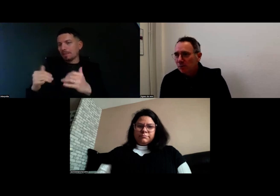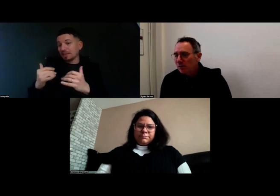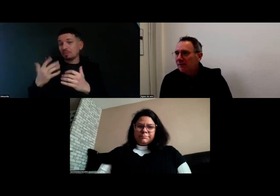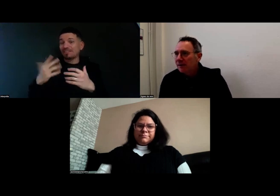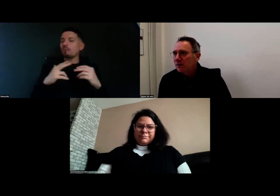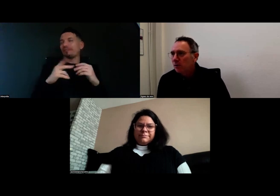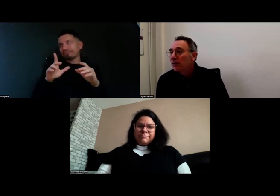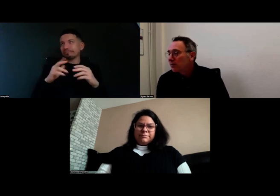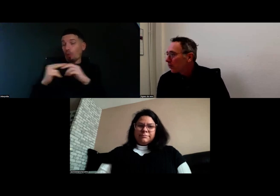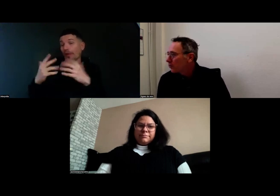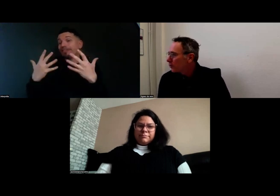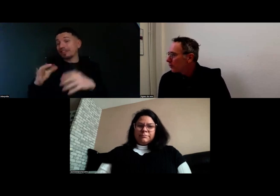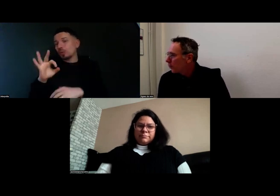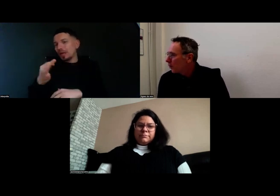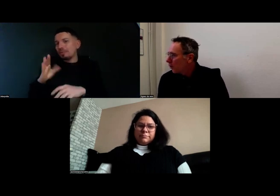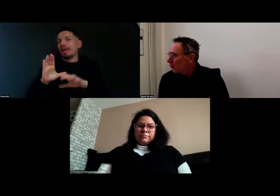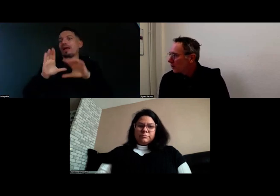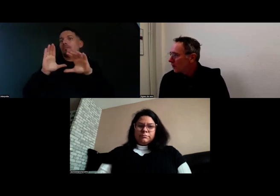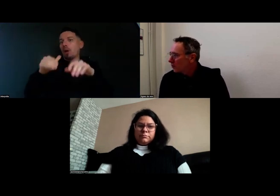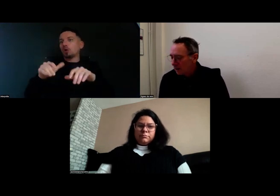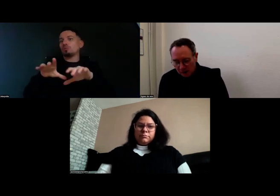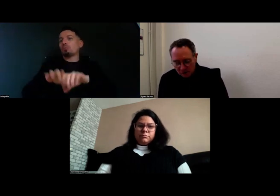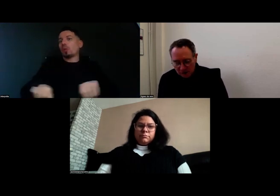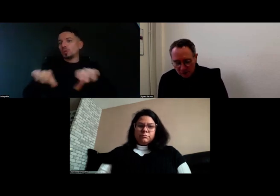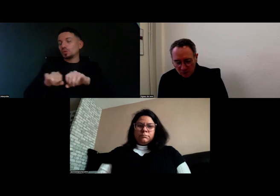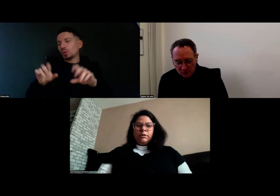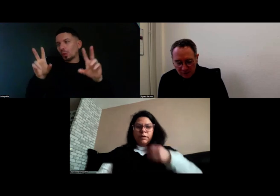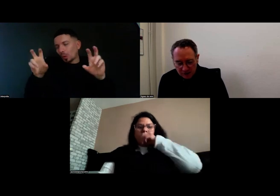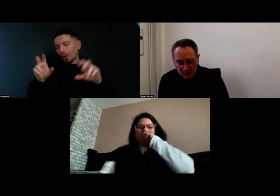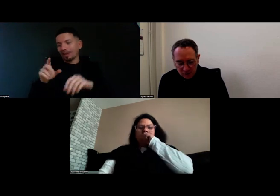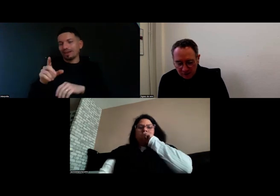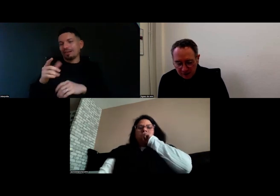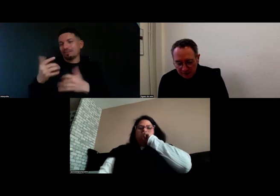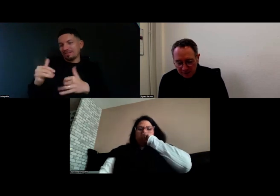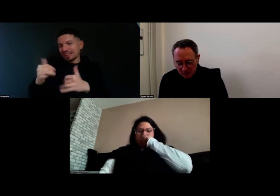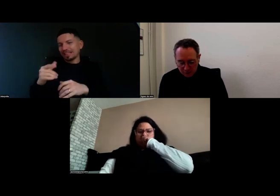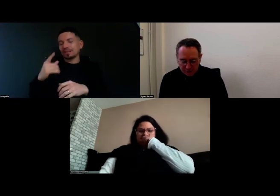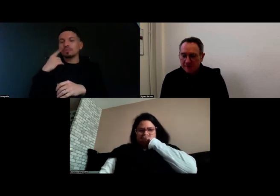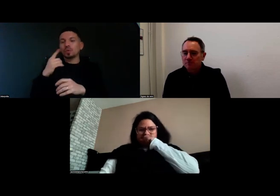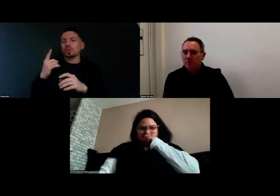mais il y a tout ce travail de post-production comme on dit chez nous notamment pour travailler, ajouter des voix.